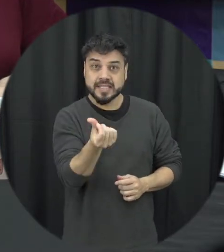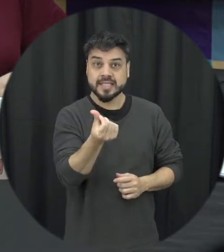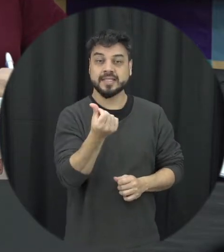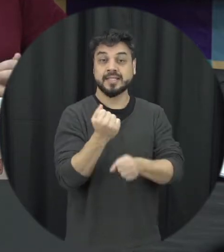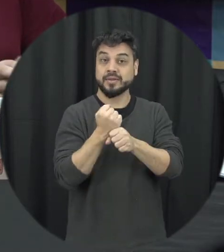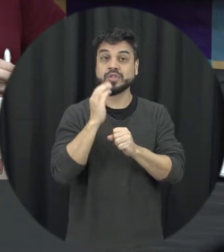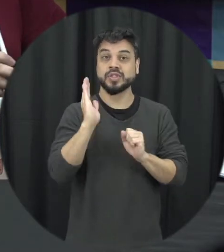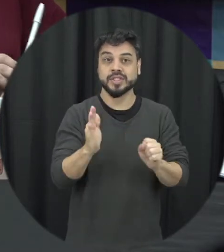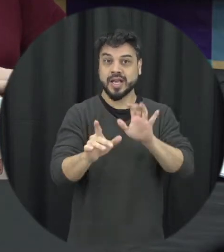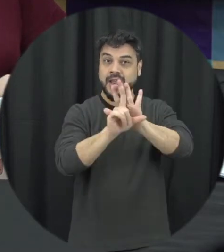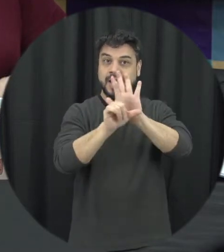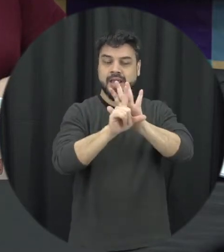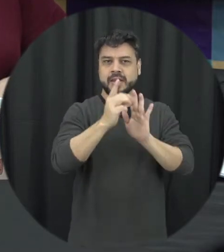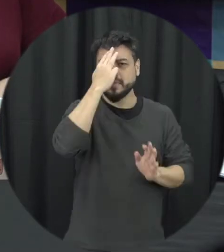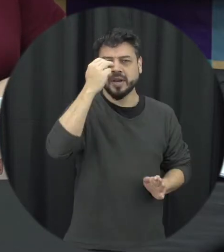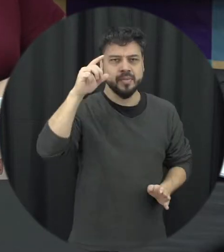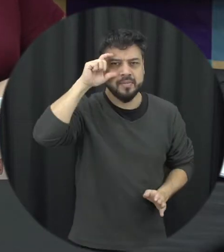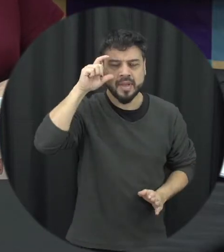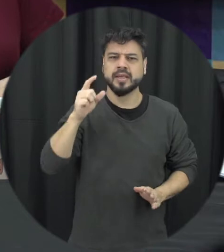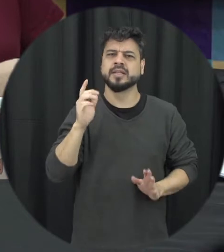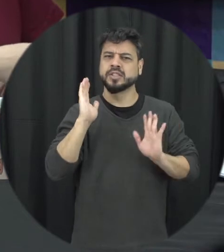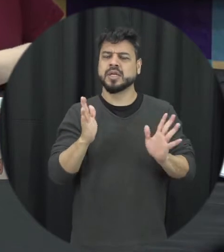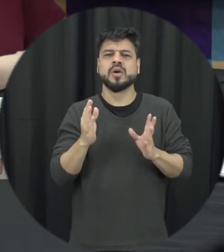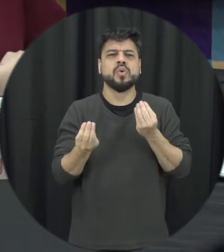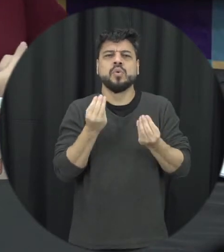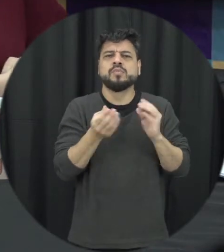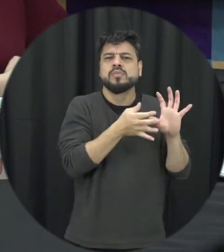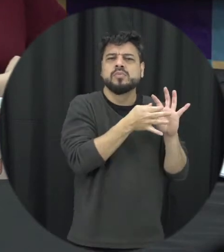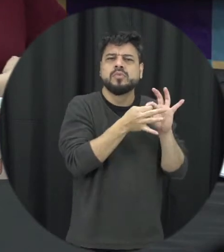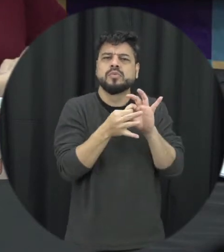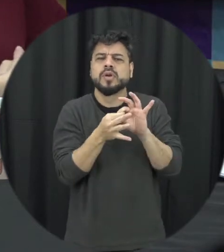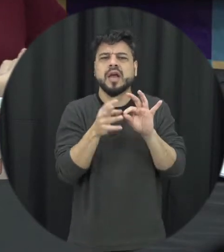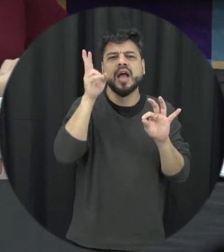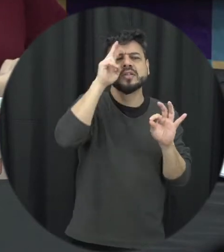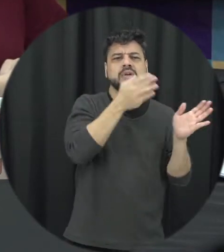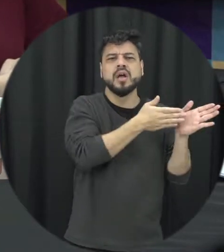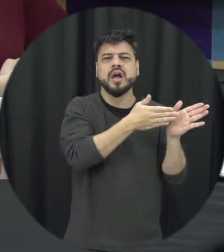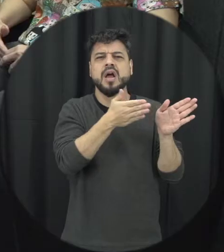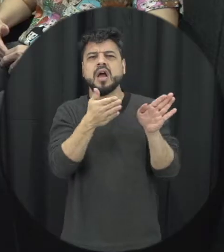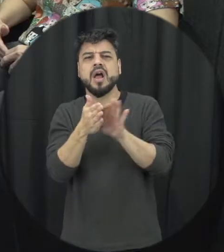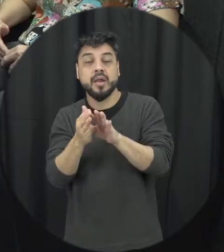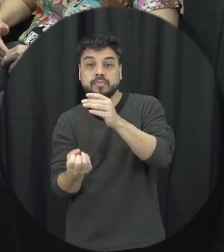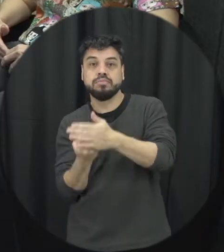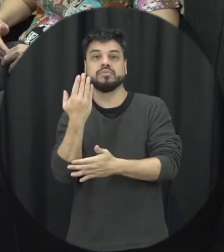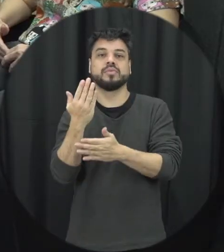anos neste ano, qual que foi o contexto histórico da criação dessa lei?. Então é interessante fazer